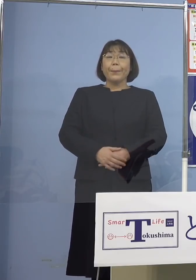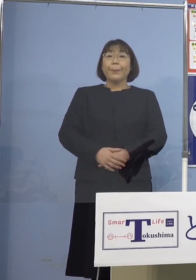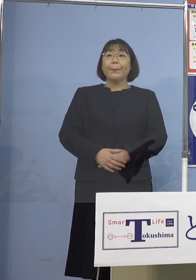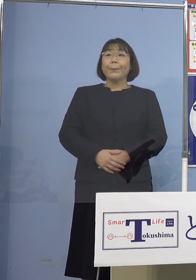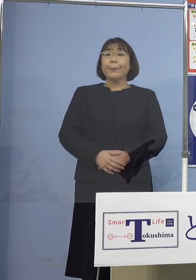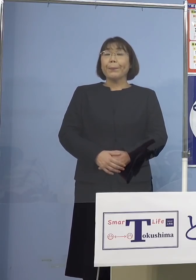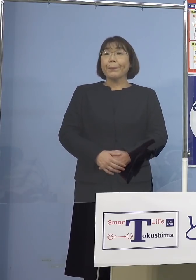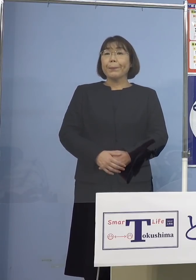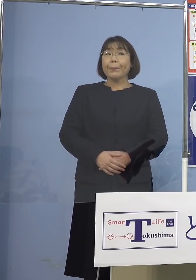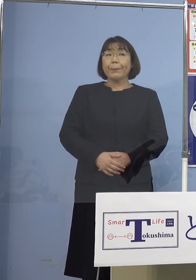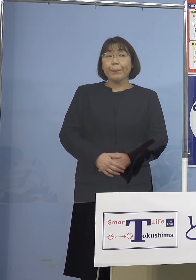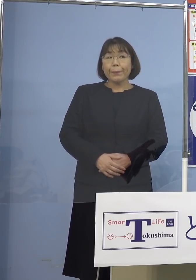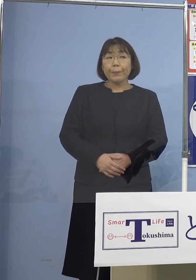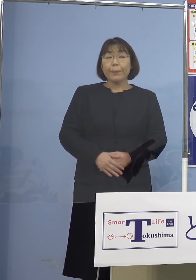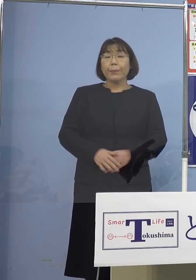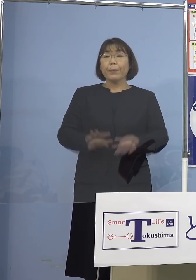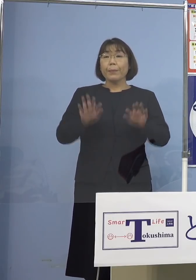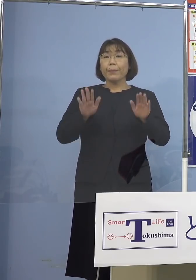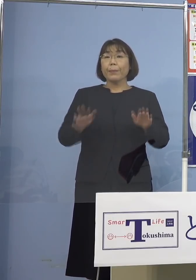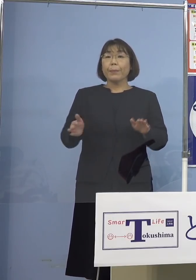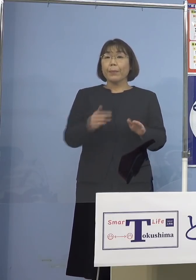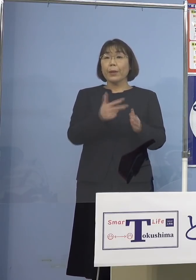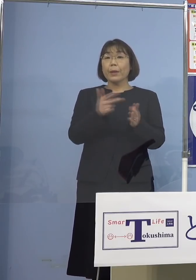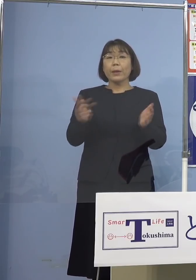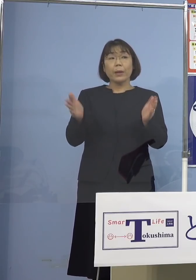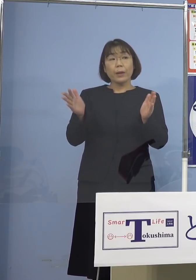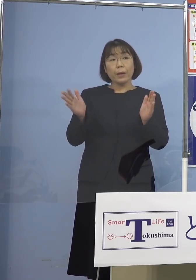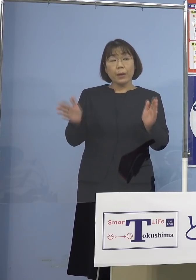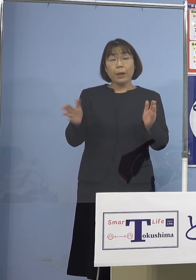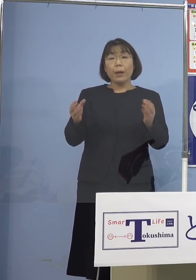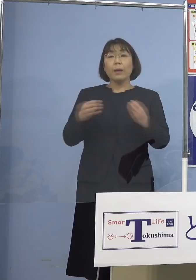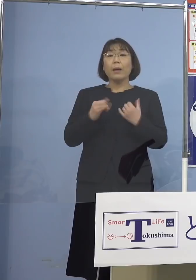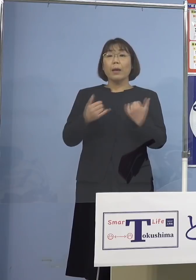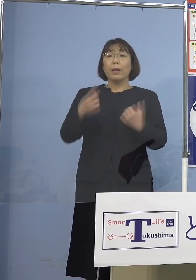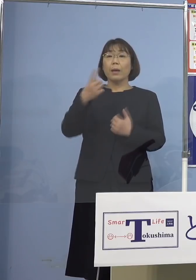（徳島新聞社） 直近1週間の新規感染者数1,444（名）